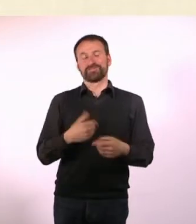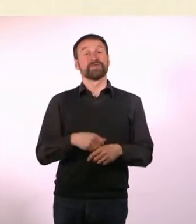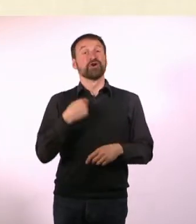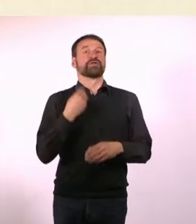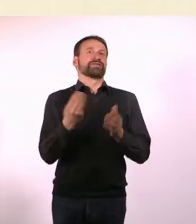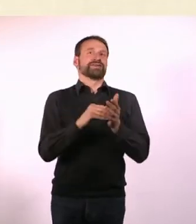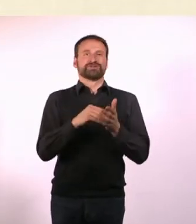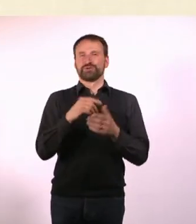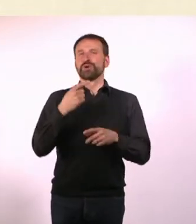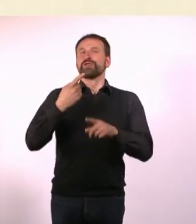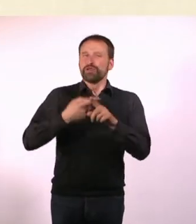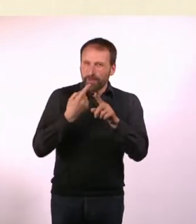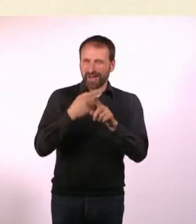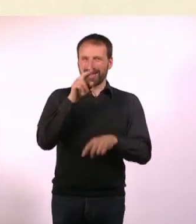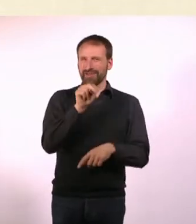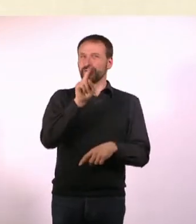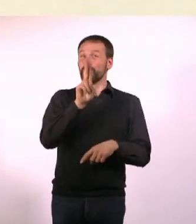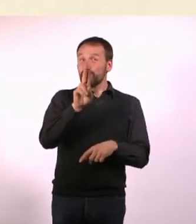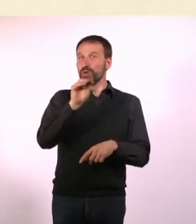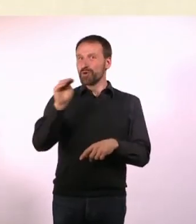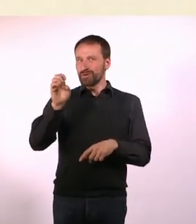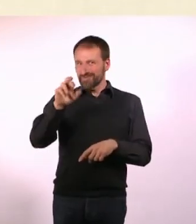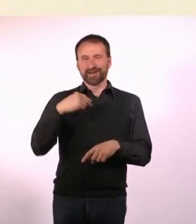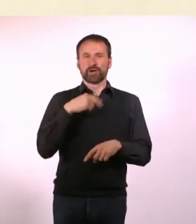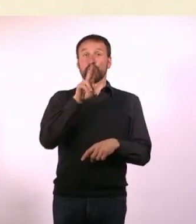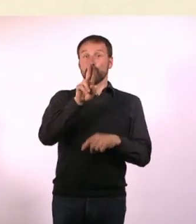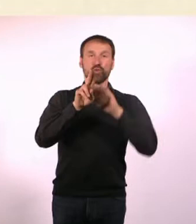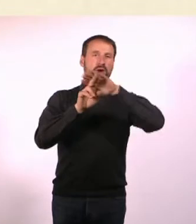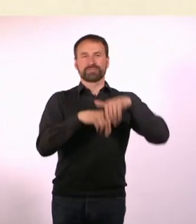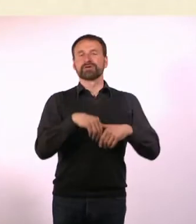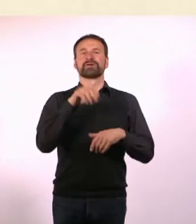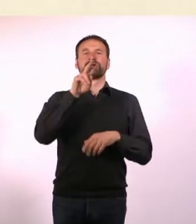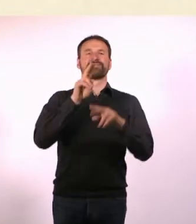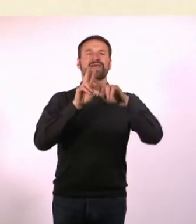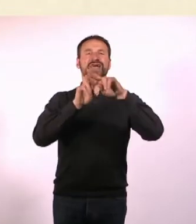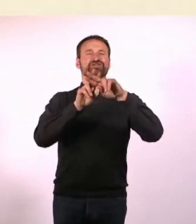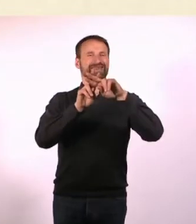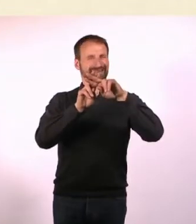Bevor es zum Hashtag wurde, war es ja mal das Nummern-Zeichen. Auch Raute genannt. - Genau.